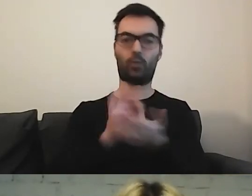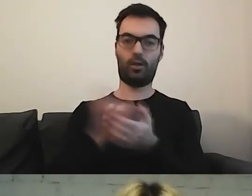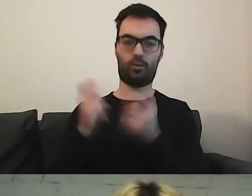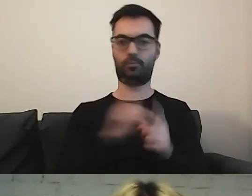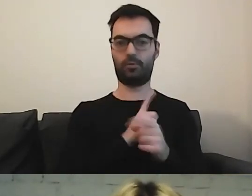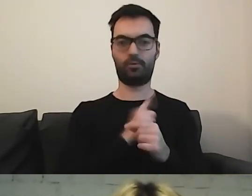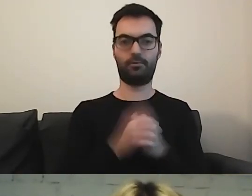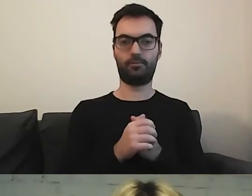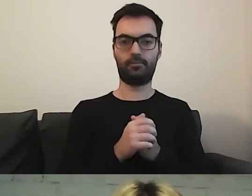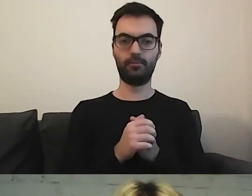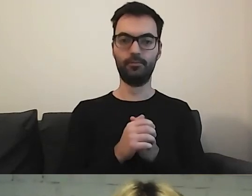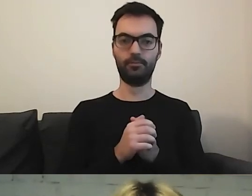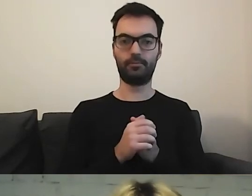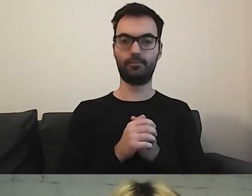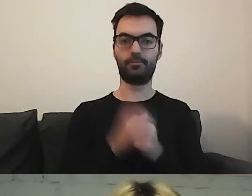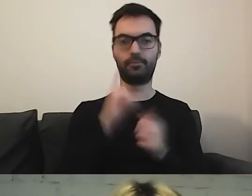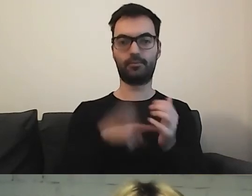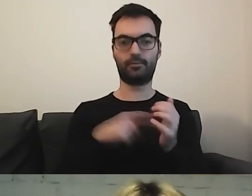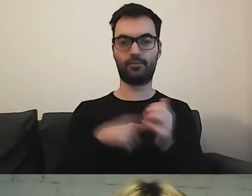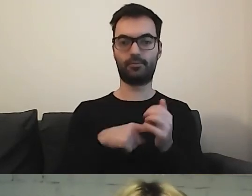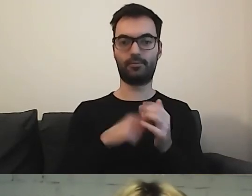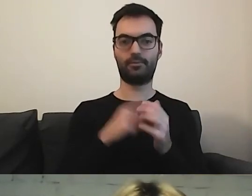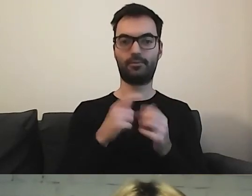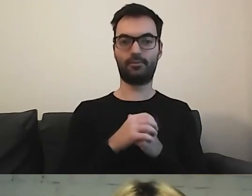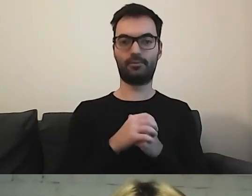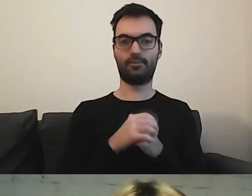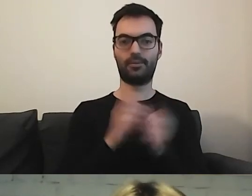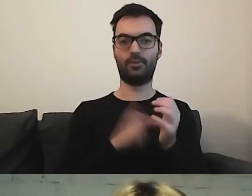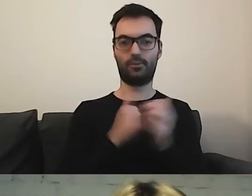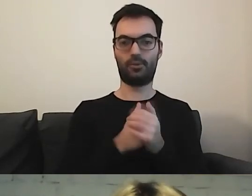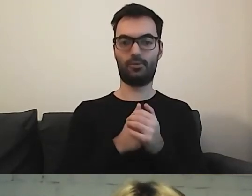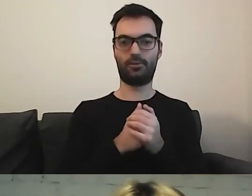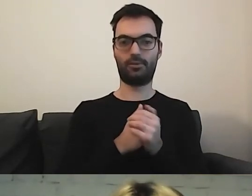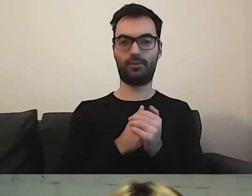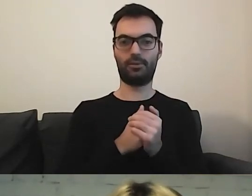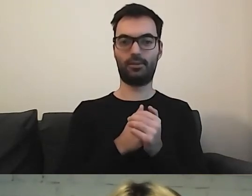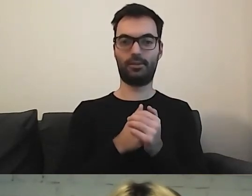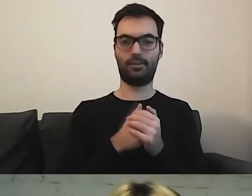Tutaj czekam - znowu będę się pastwić nad ministerstwami.